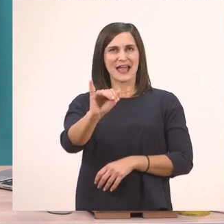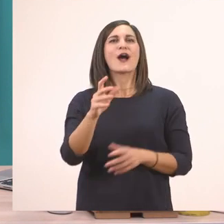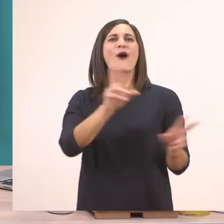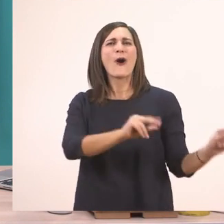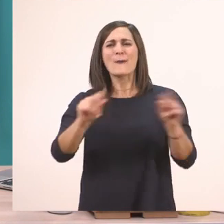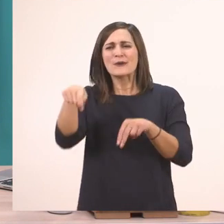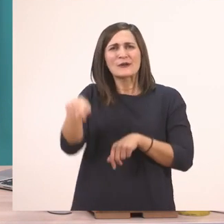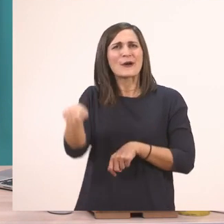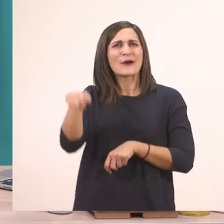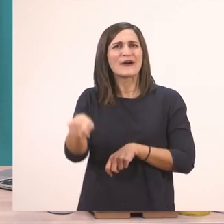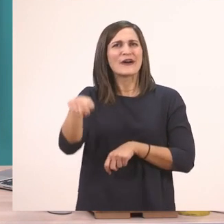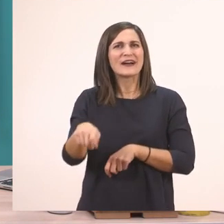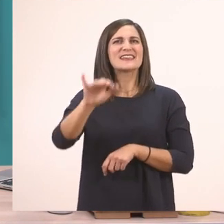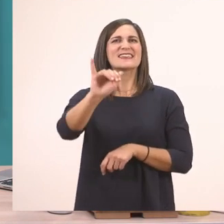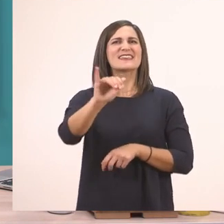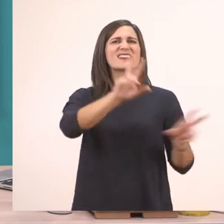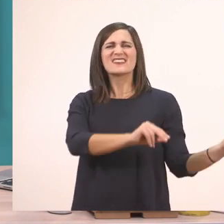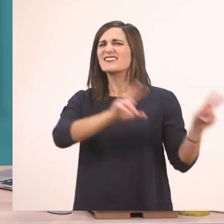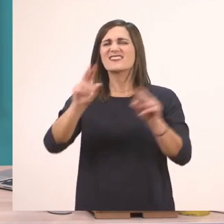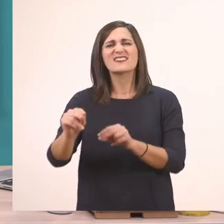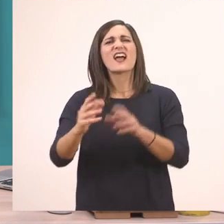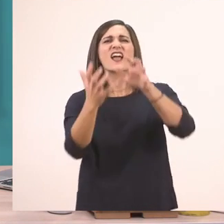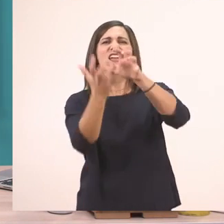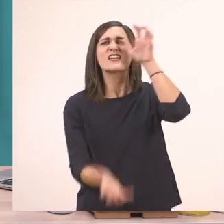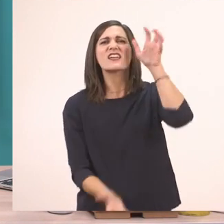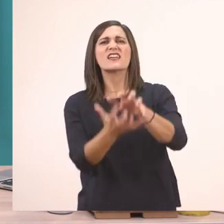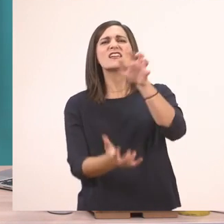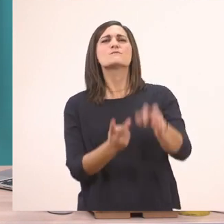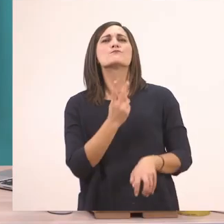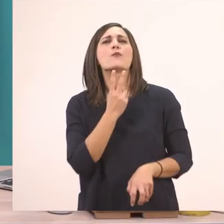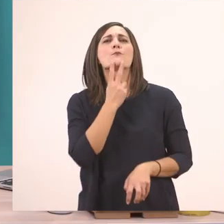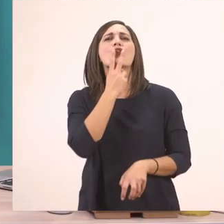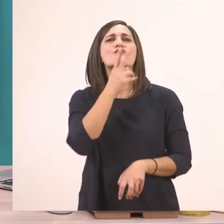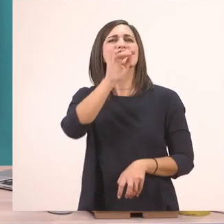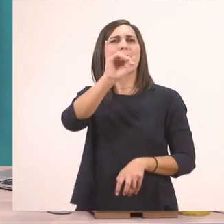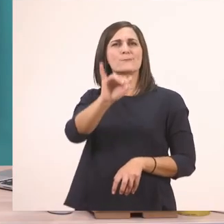Ή το Ι ι του ιπποπόταμου όπως το λέμε. Επειδή ο ιπποπόταμος ξεκινάει από αυτό το Ι ι.